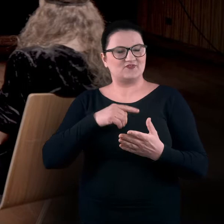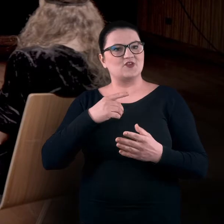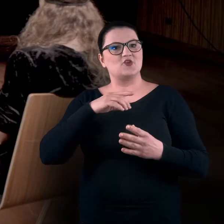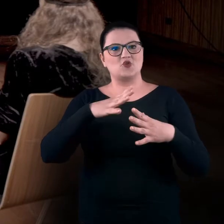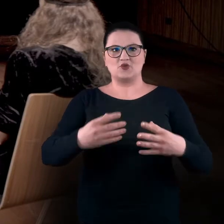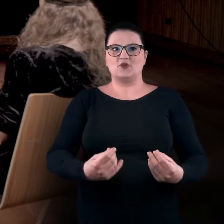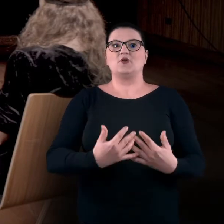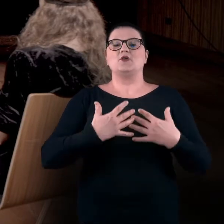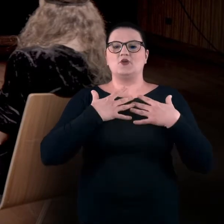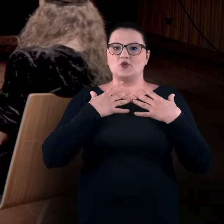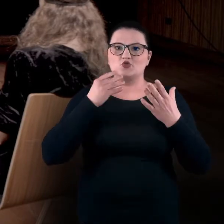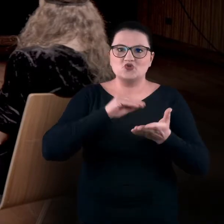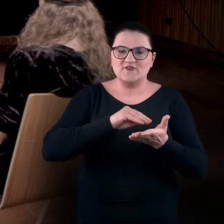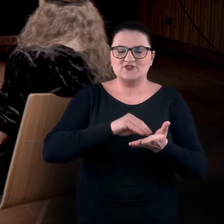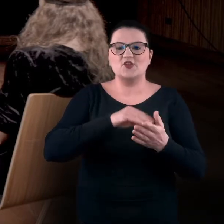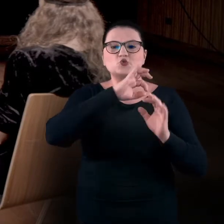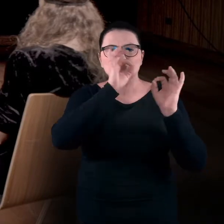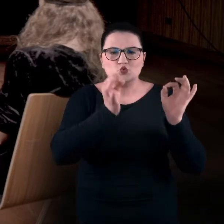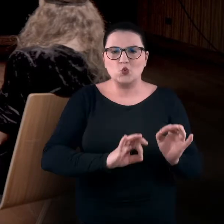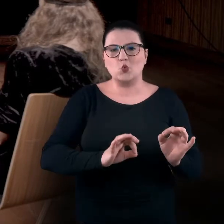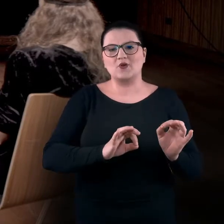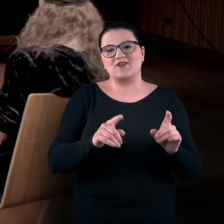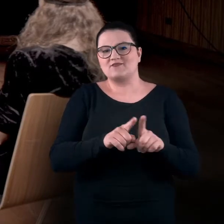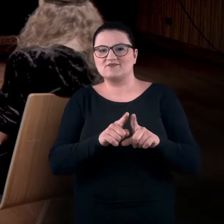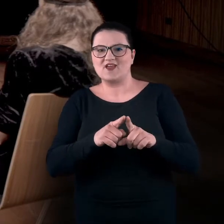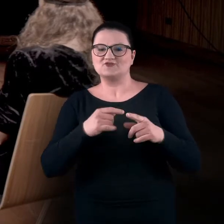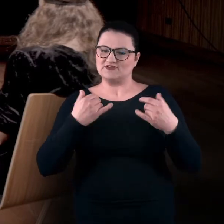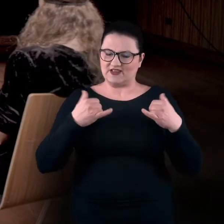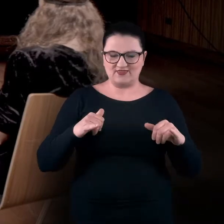czy też może doświadczania różnych rejestrów, fragmentów siebie